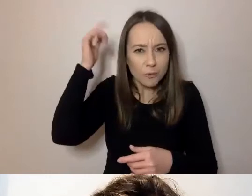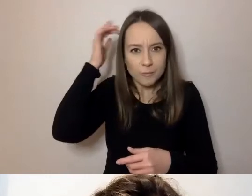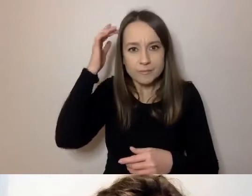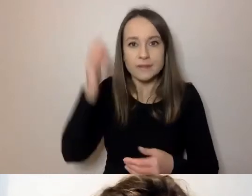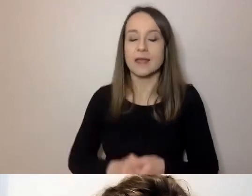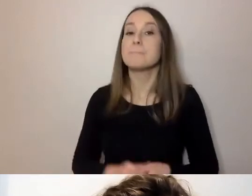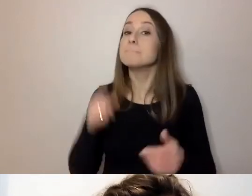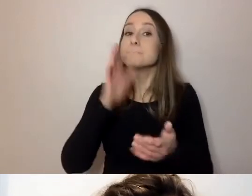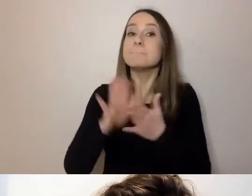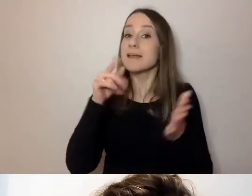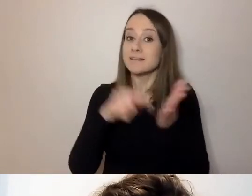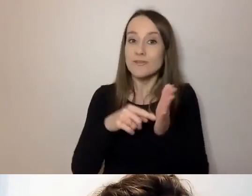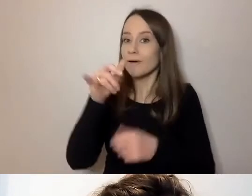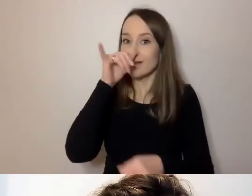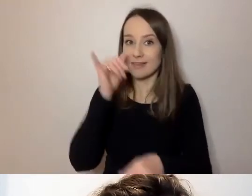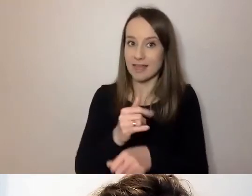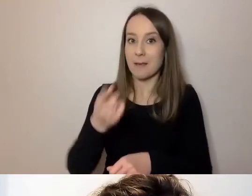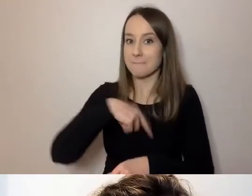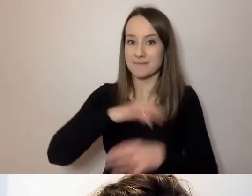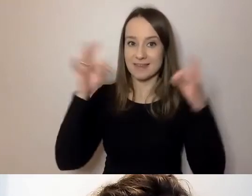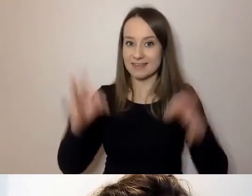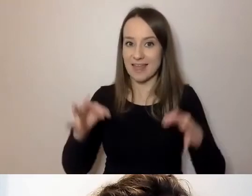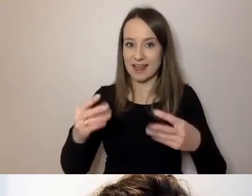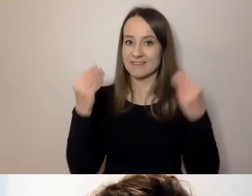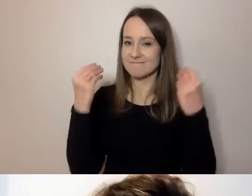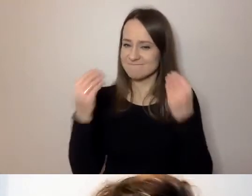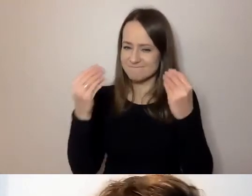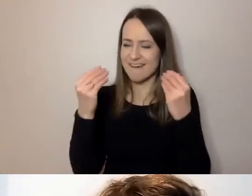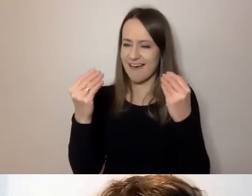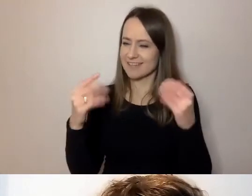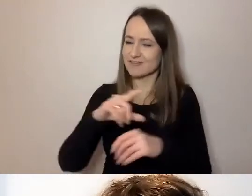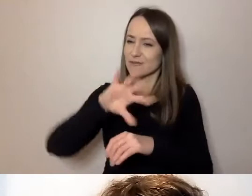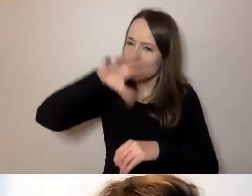Jesteśmy w fantastycznym gronie, które to rozumie.